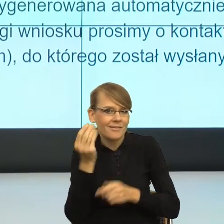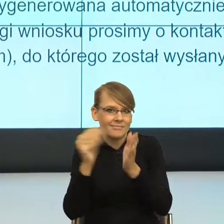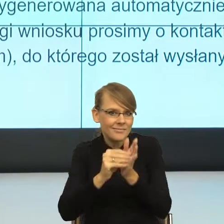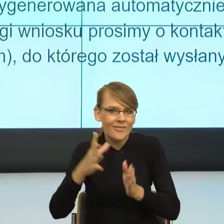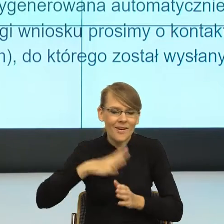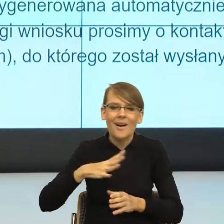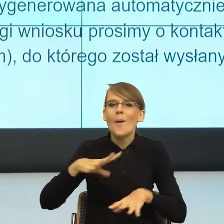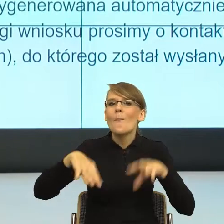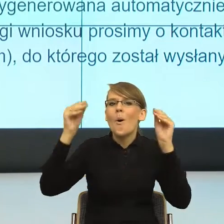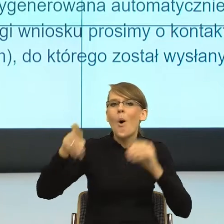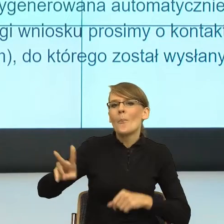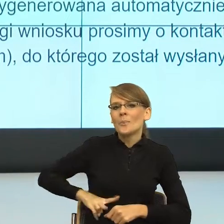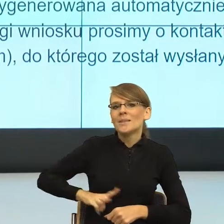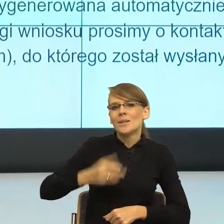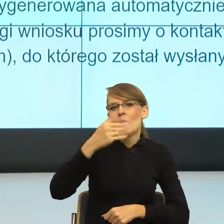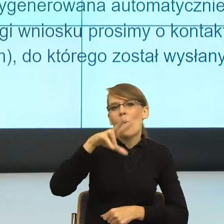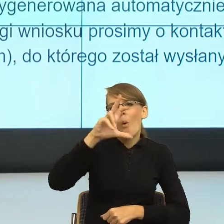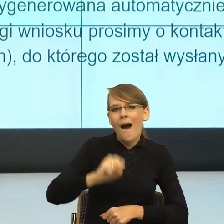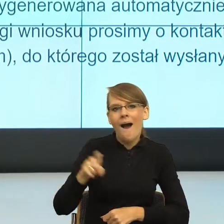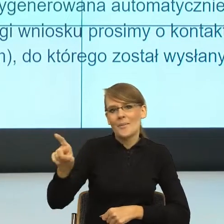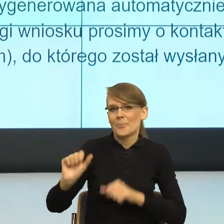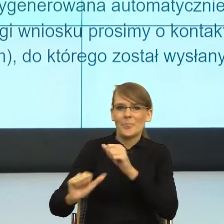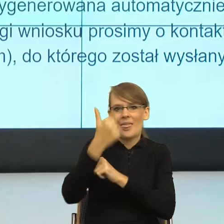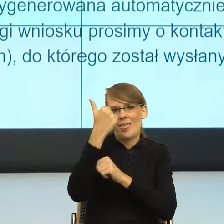To znaczy nie ona jest wskazywana w niektórych opracowaniach,